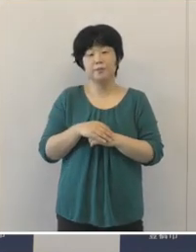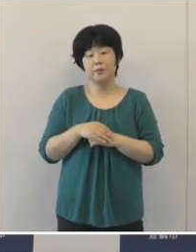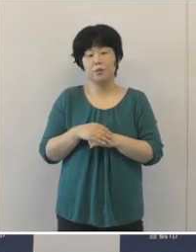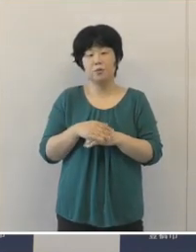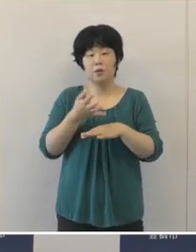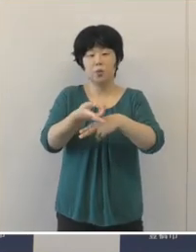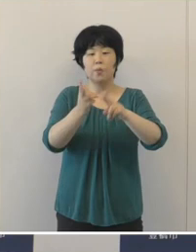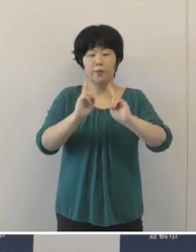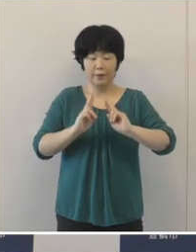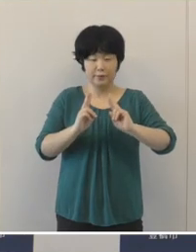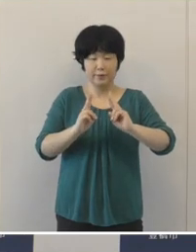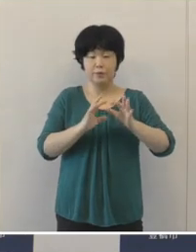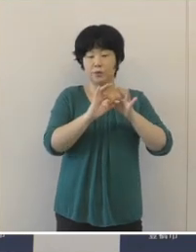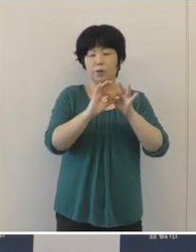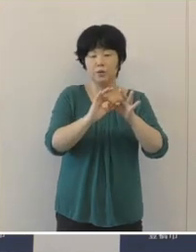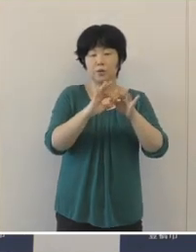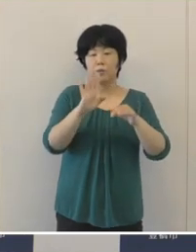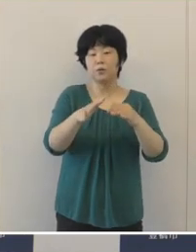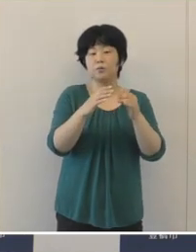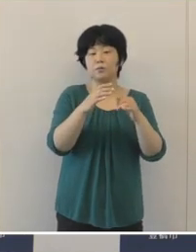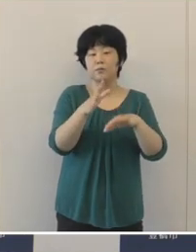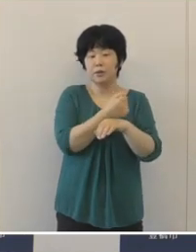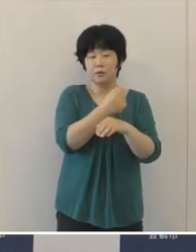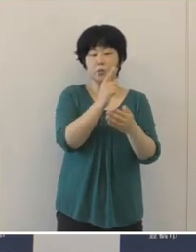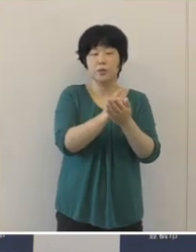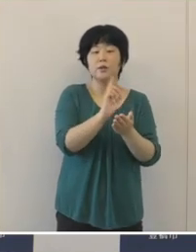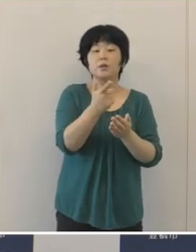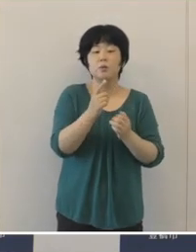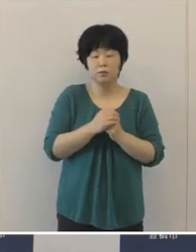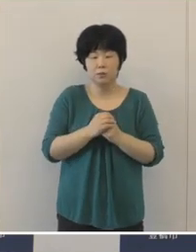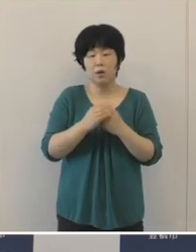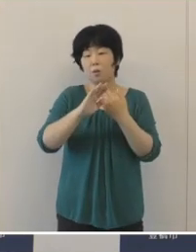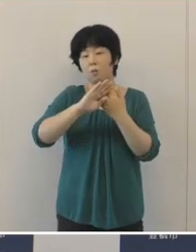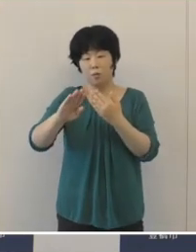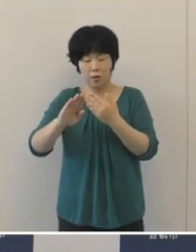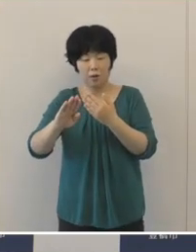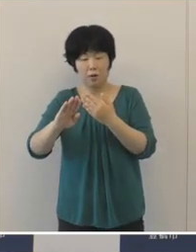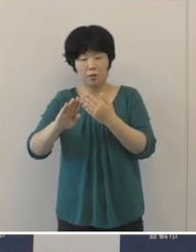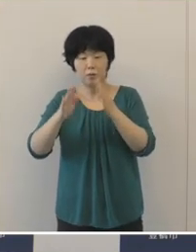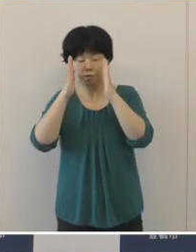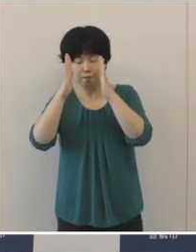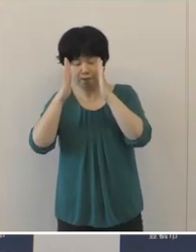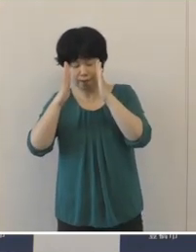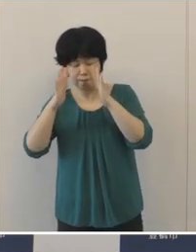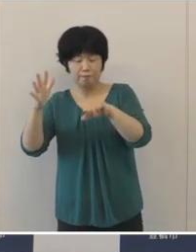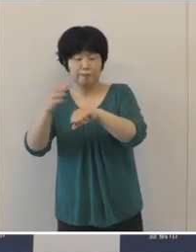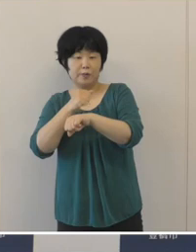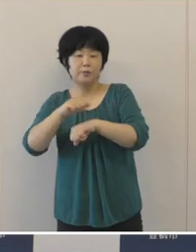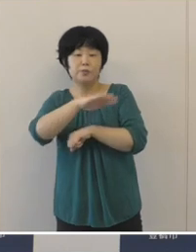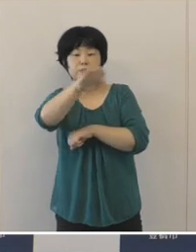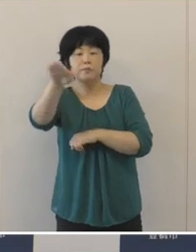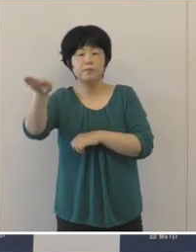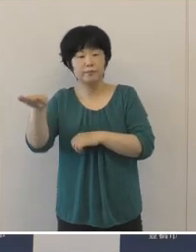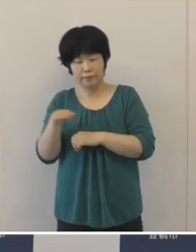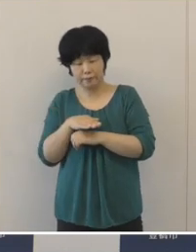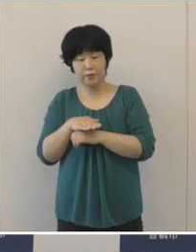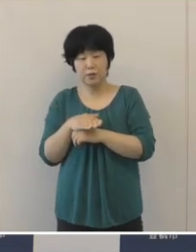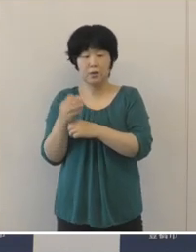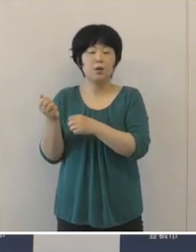豊橋ゆかりの選手をはじめ、引き続きひたむきなすべてのアスリートに